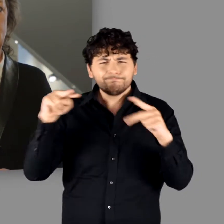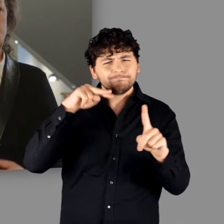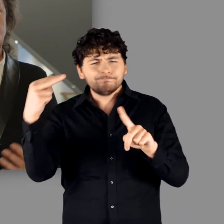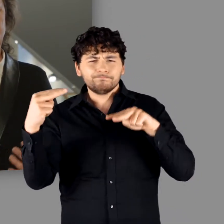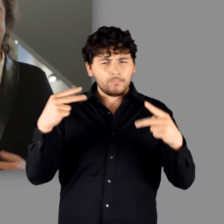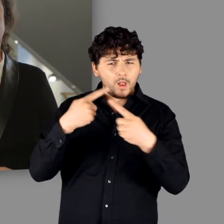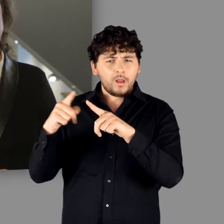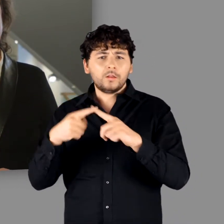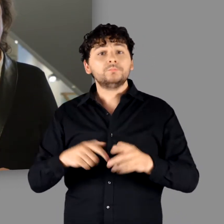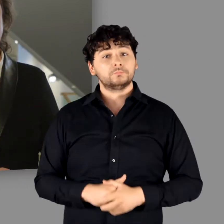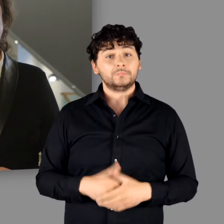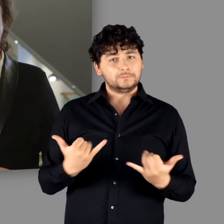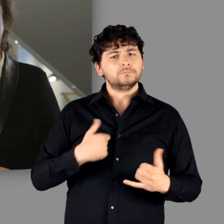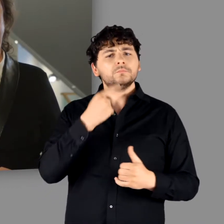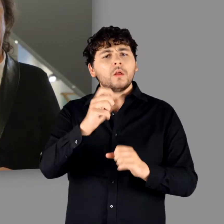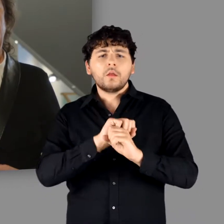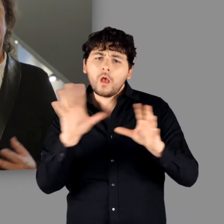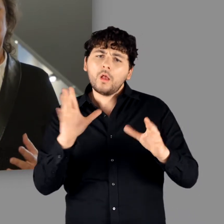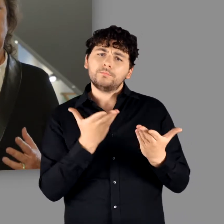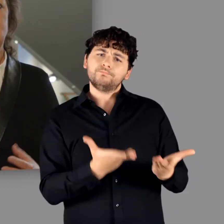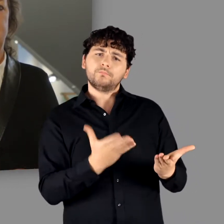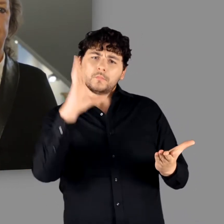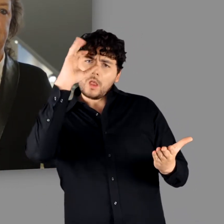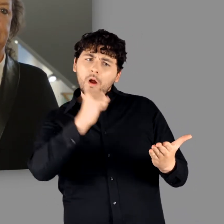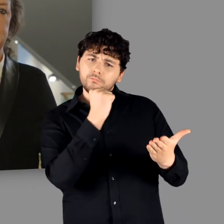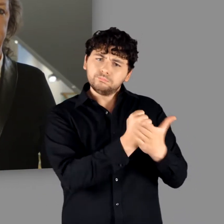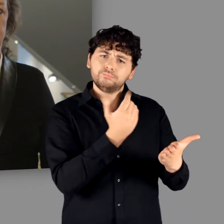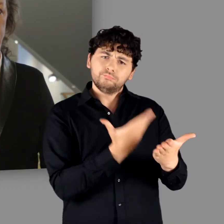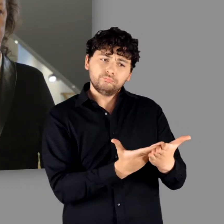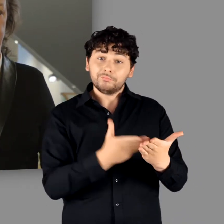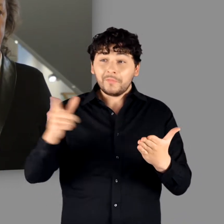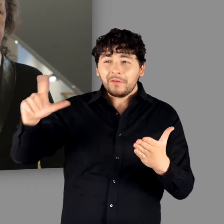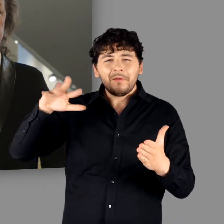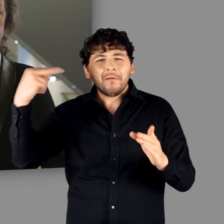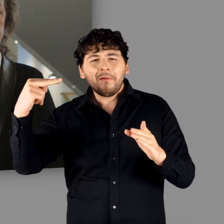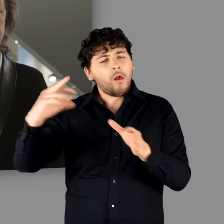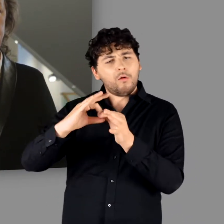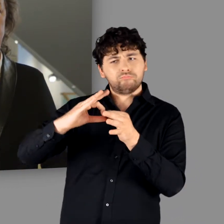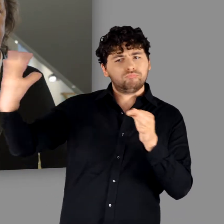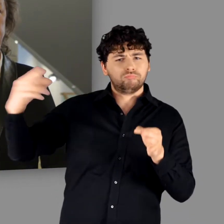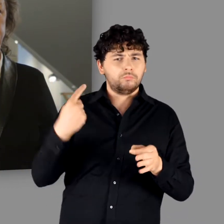Damit wollen wir uns ausdrücklich von einer klischeehaft besetzten Betrachtungsweise distanzieren.